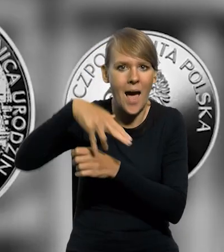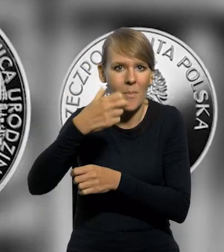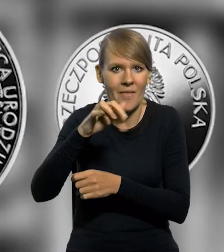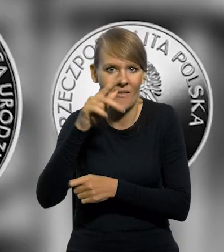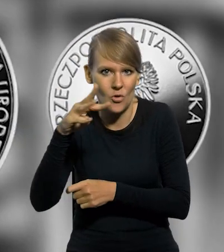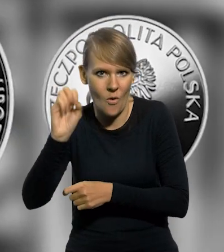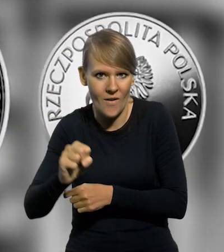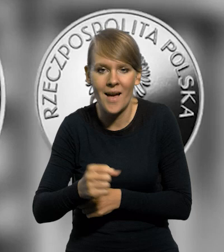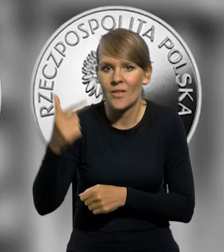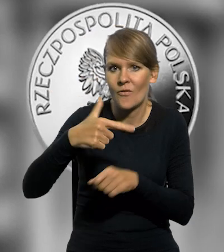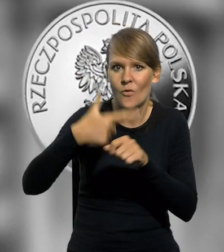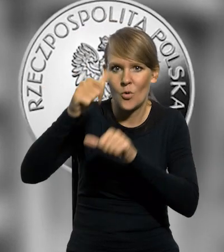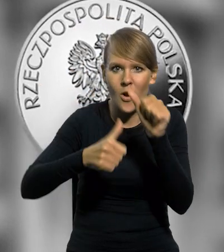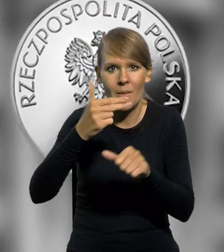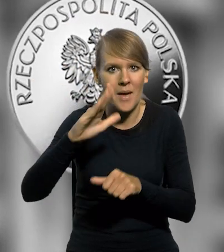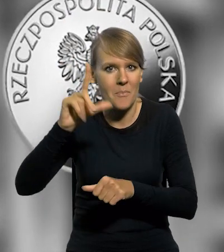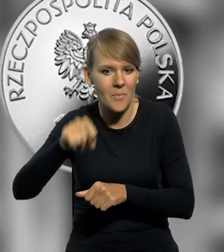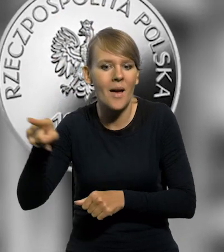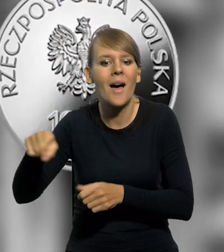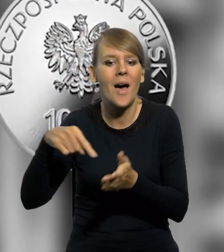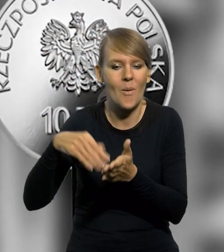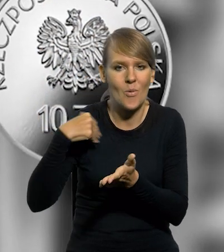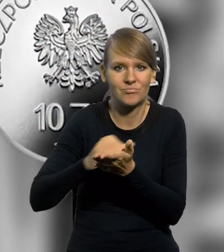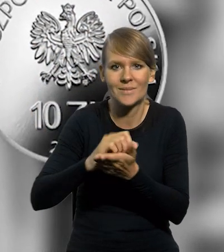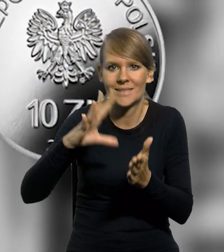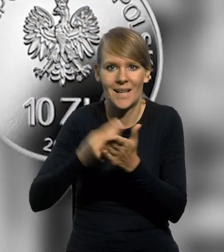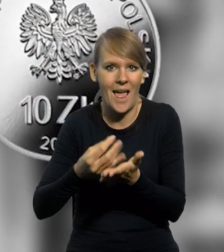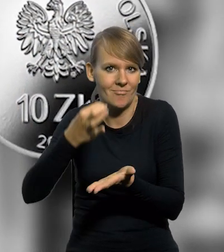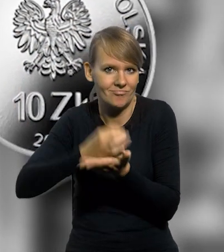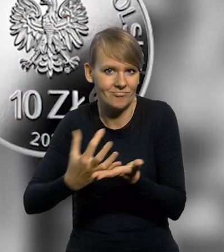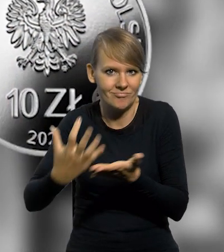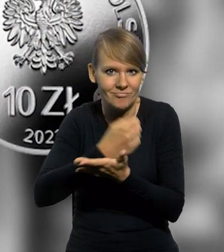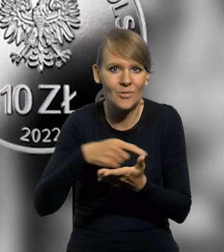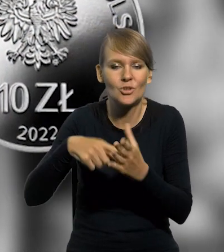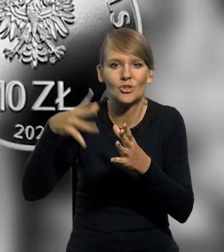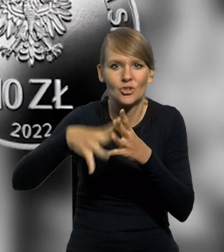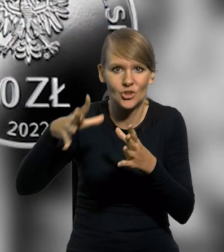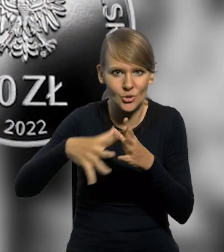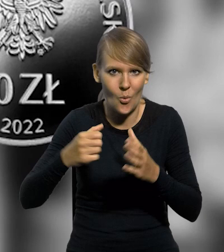NBP w 2022 roku wyemitował srebrną monetę kolekcjonerską o nominale 10 złotych,